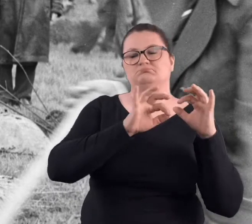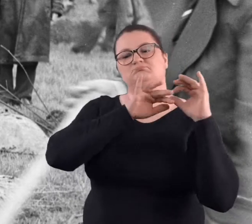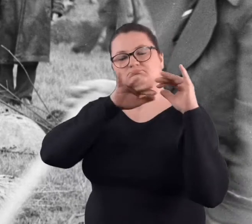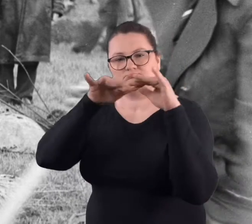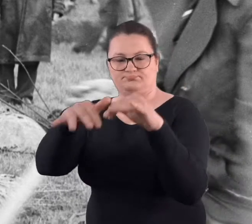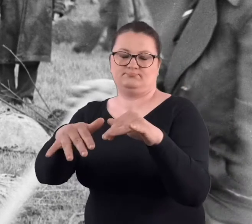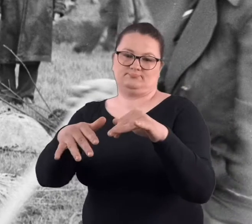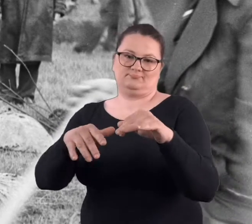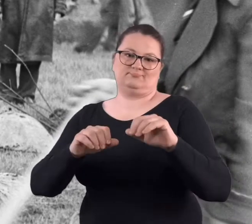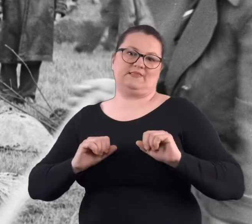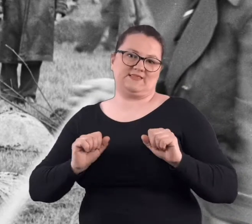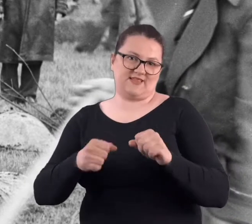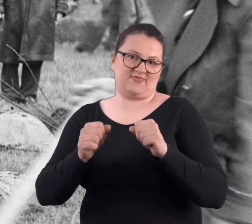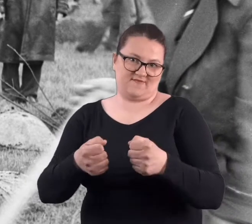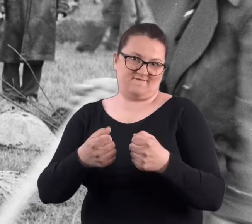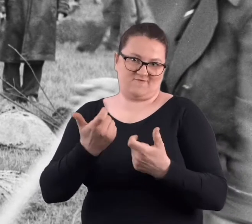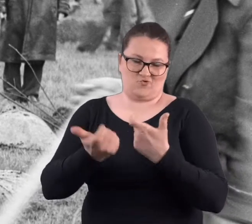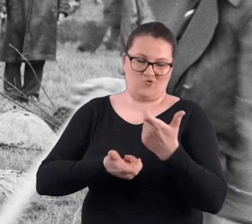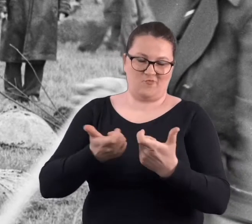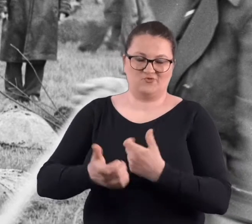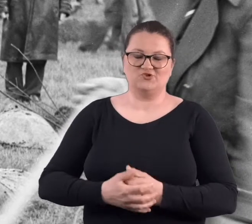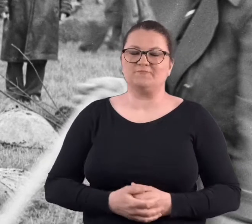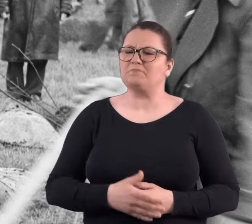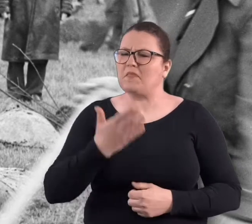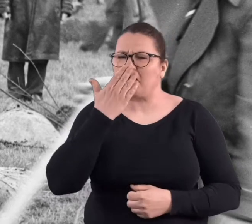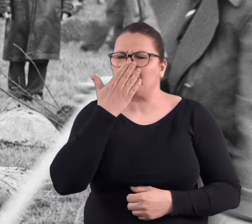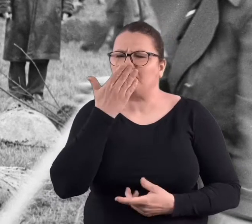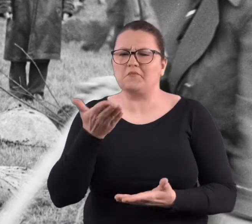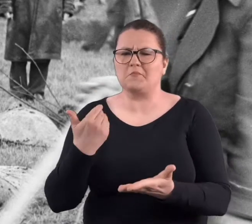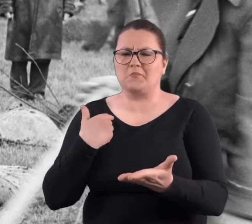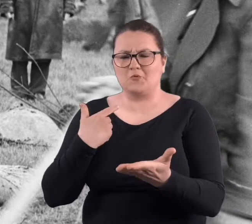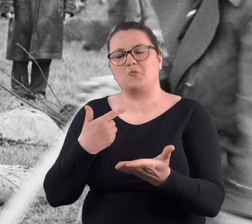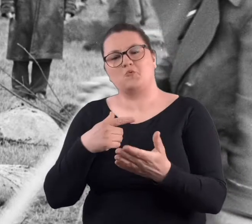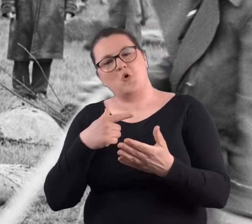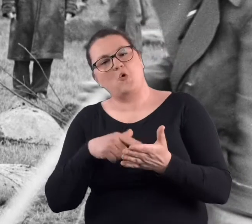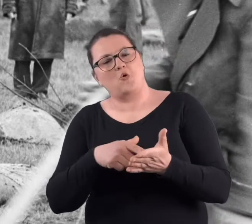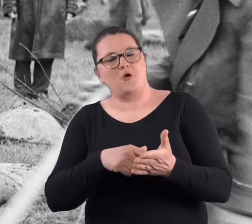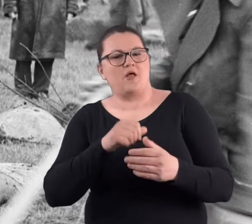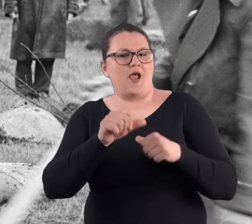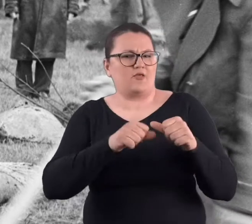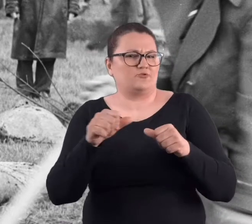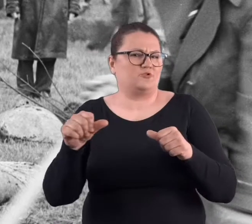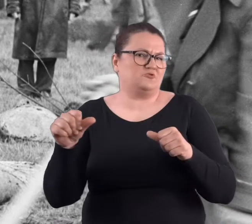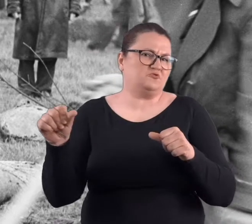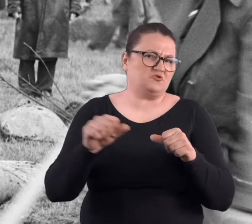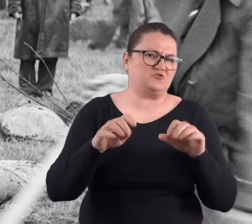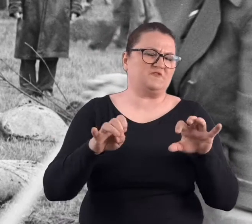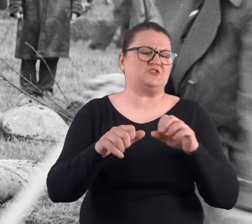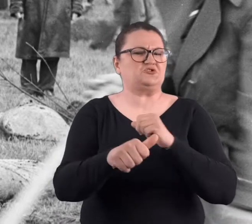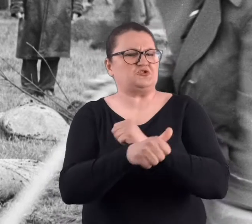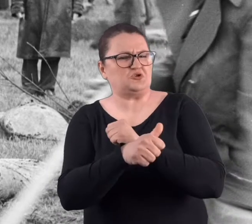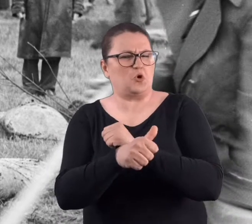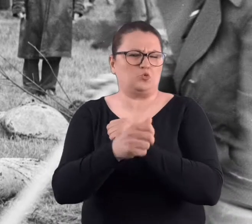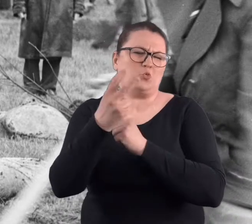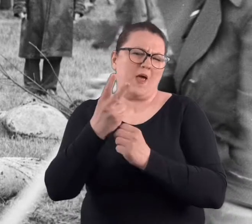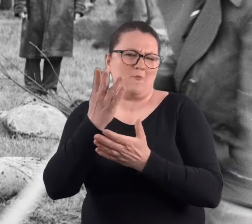powiedzmy taką inicjatywę podjąć. Odbywało się to tak, no ja w latach powiedzmy w drugiej połowie lat 60-tych,